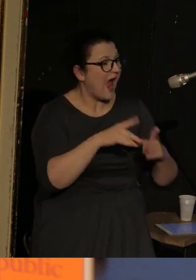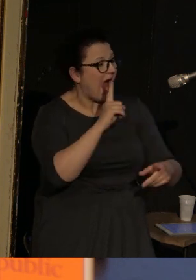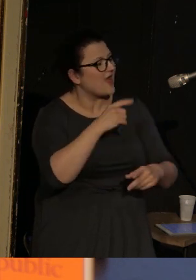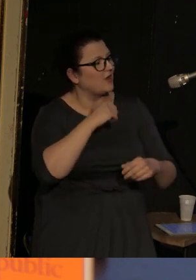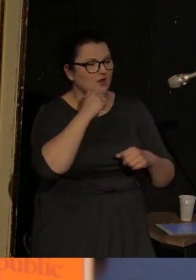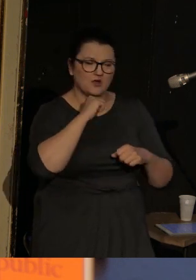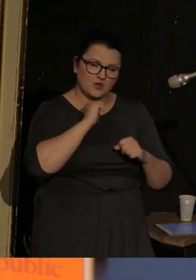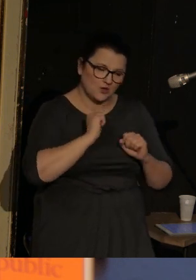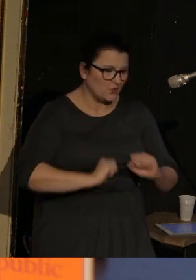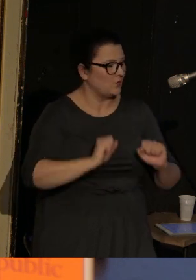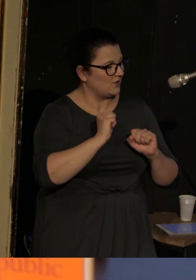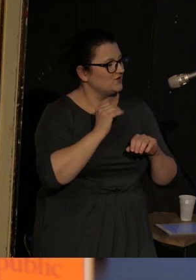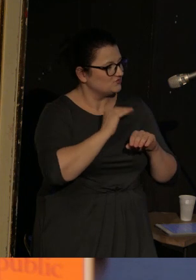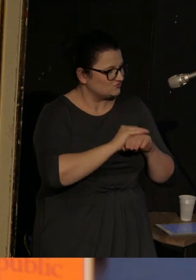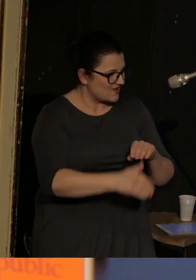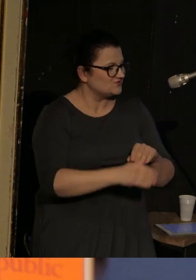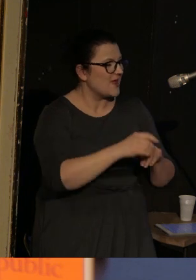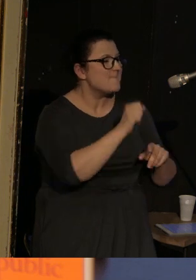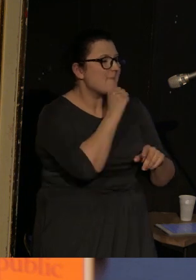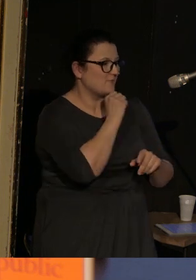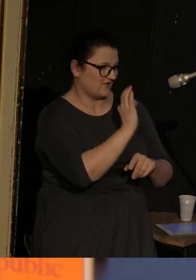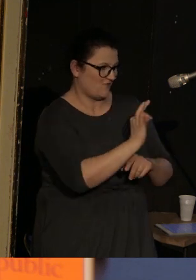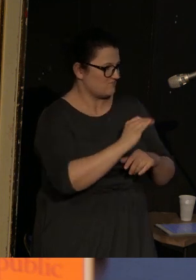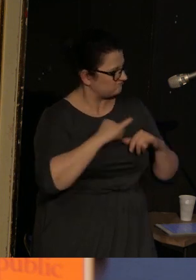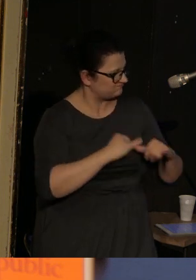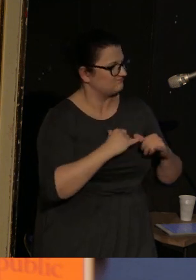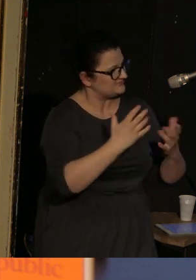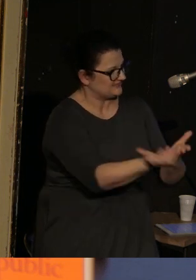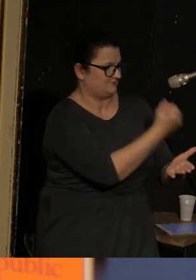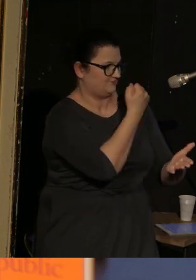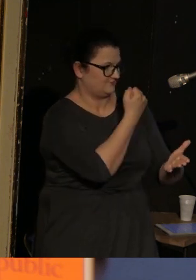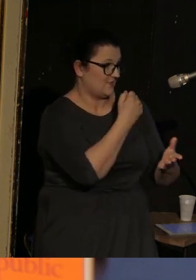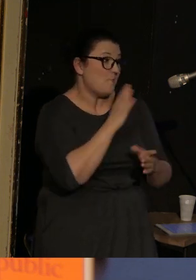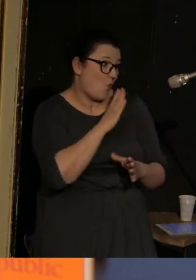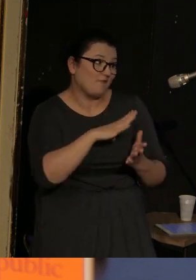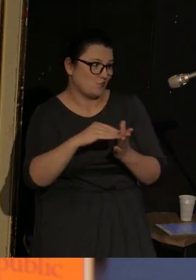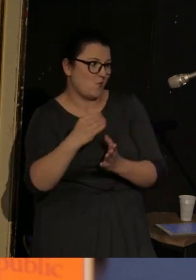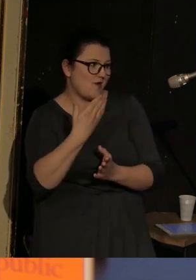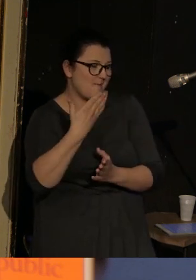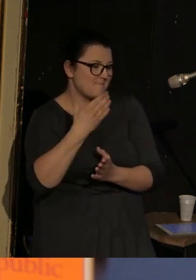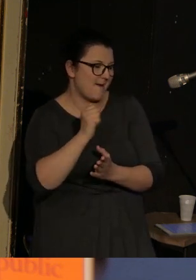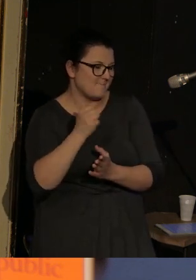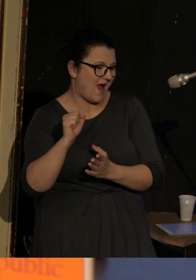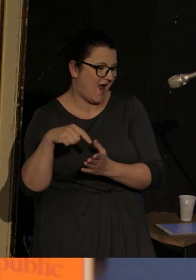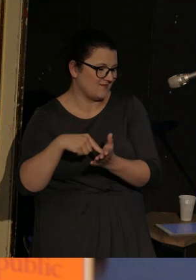być może pierwowzór Mommy Galii Armolinskiej - wydobyła go z tego miejsca.